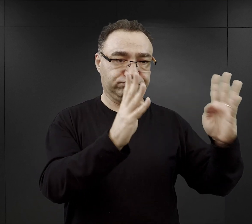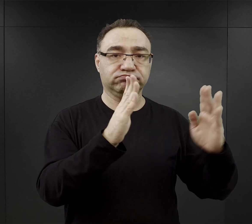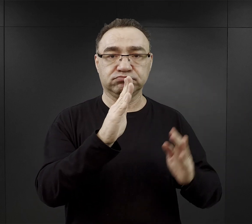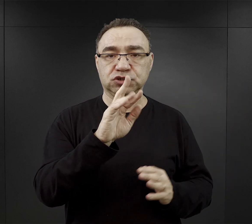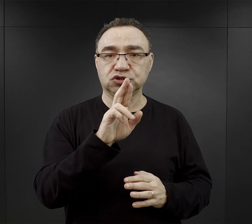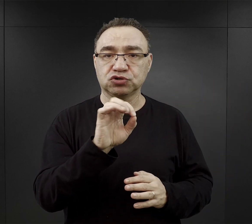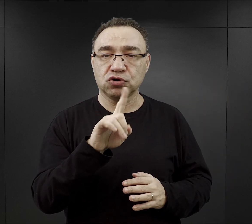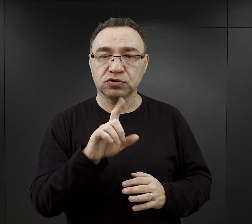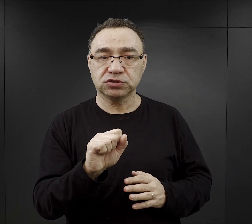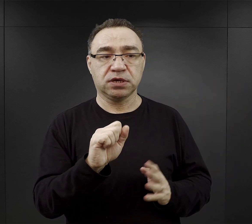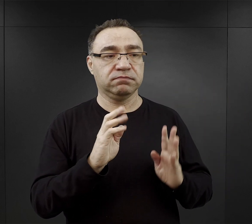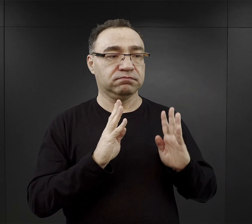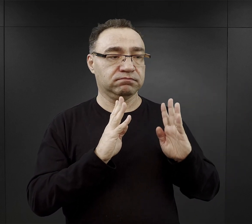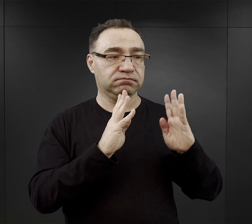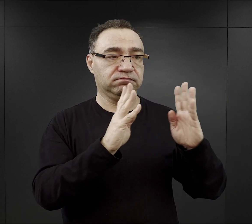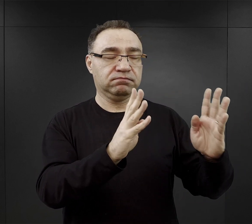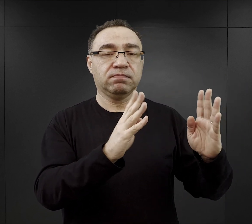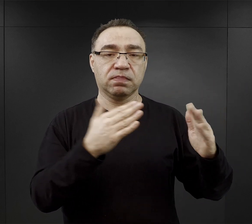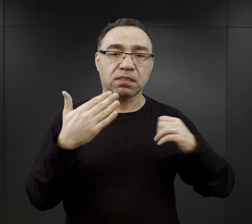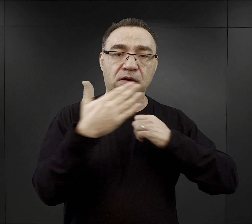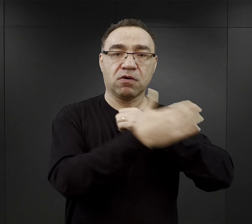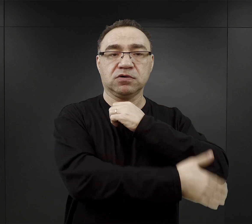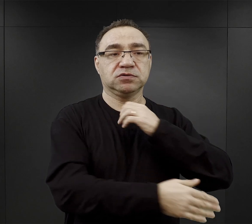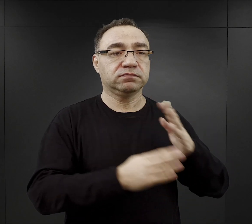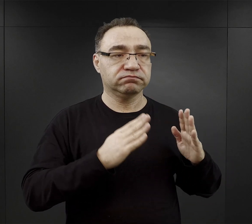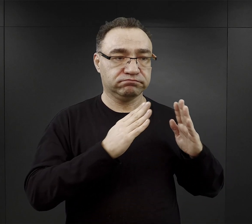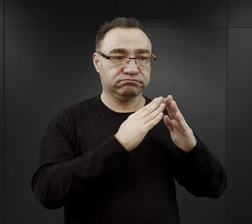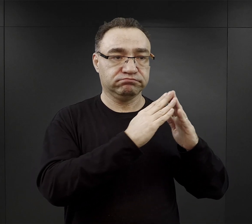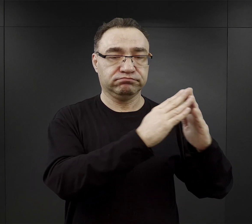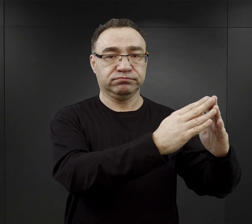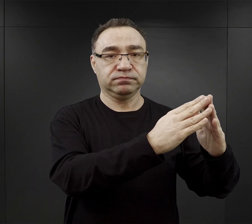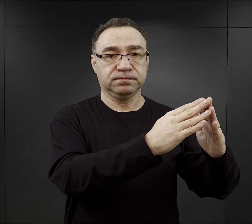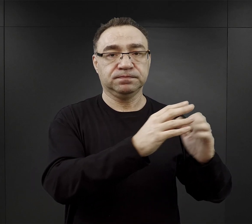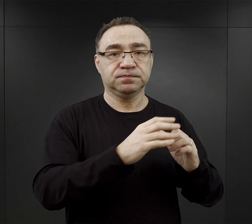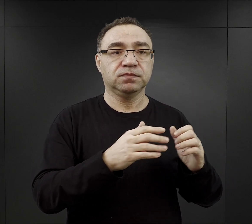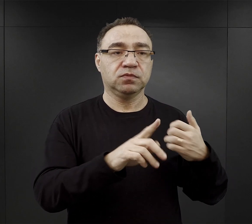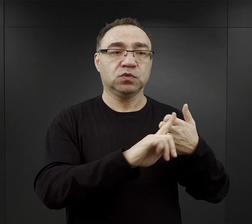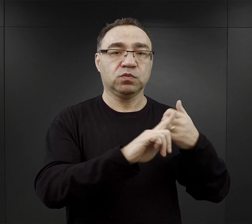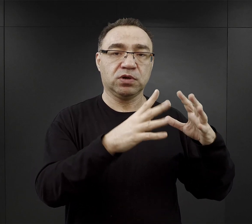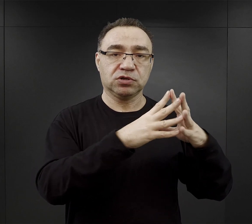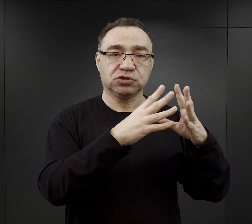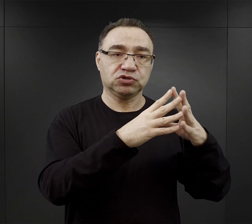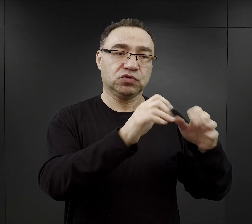za ostatnim rzędem bloków od bloku pierwszego do bloku dziesiątego, jedenastego.